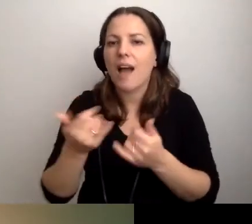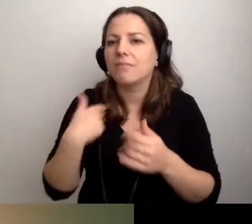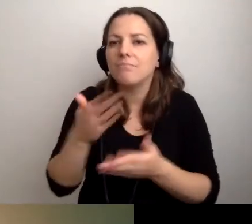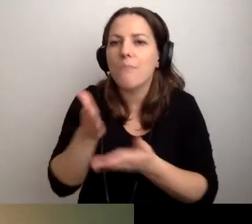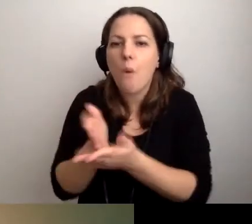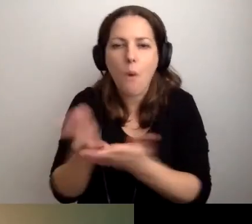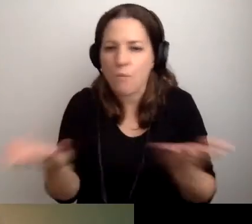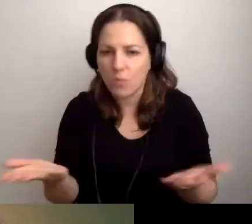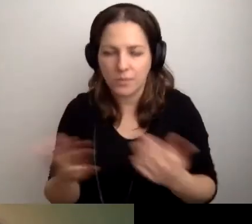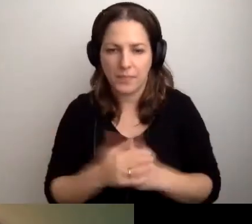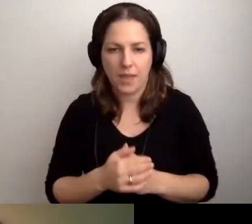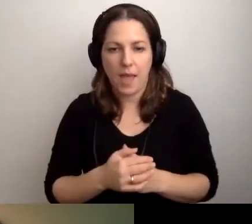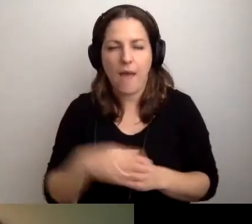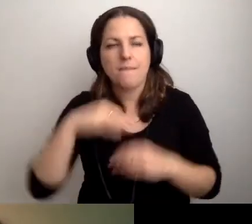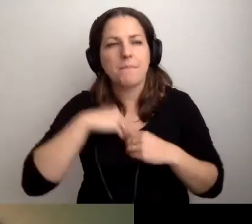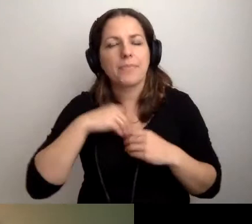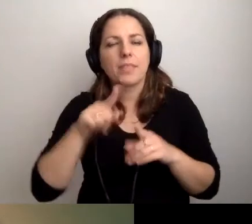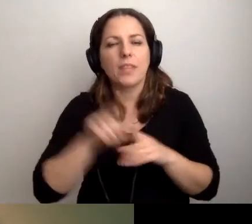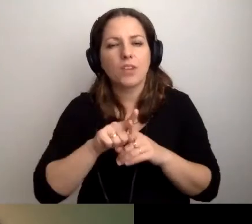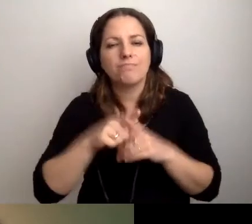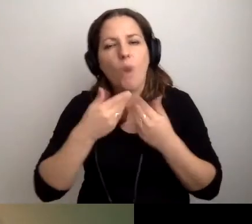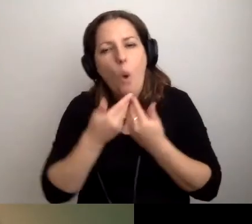Miejmy też otwartość na to,